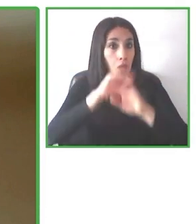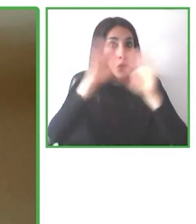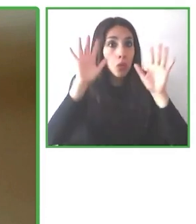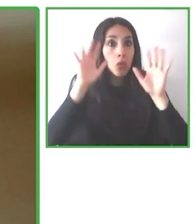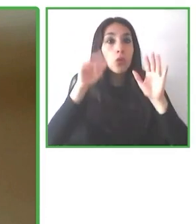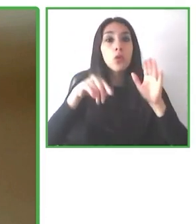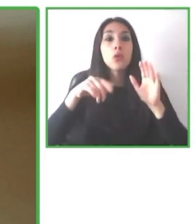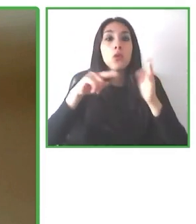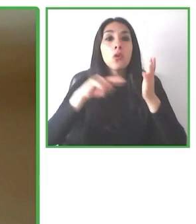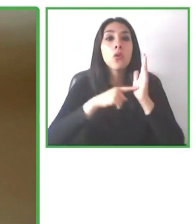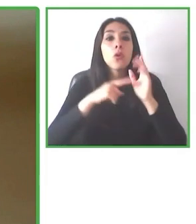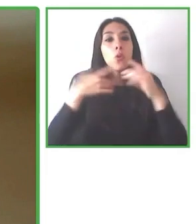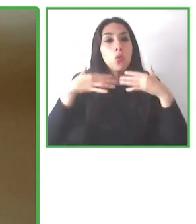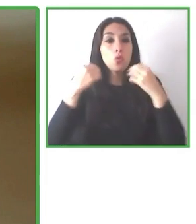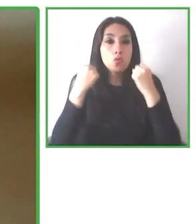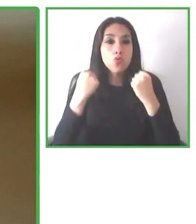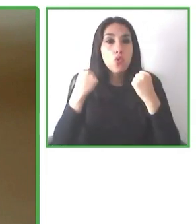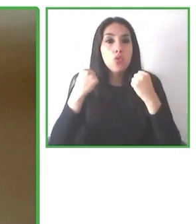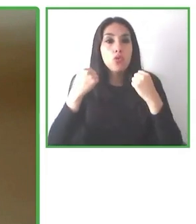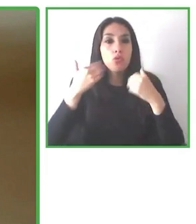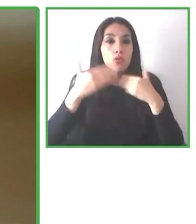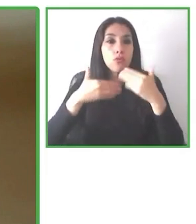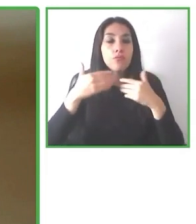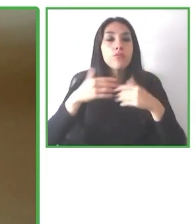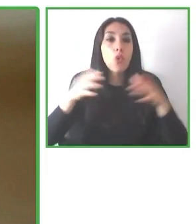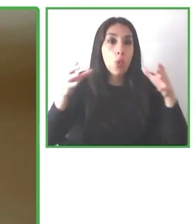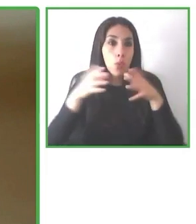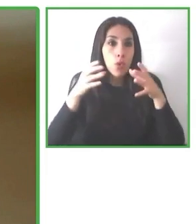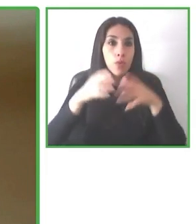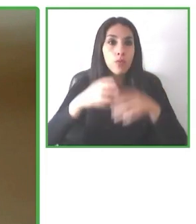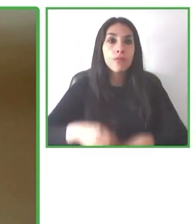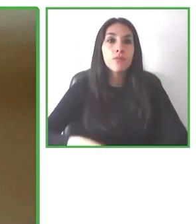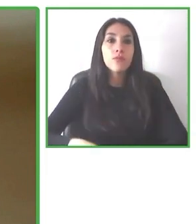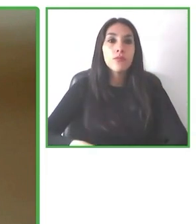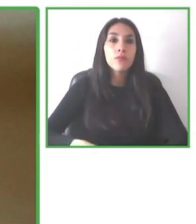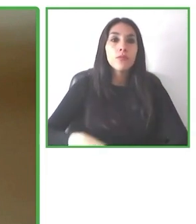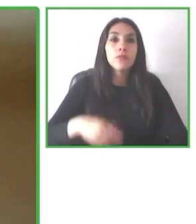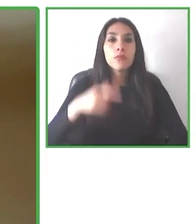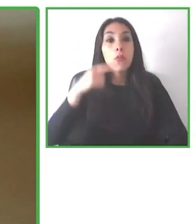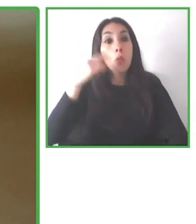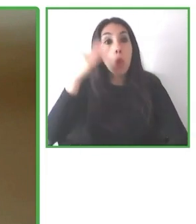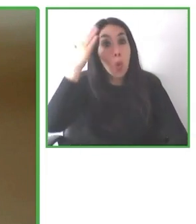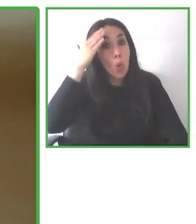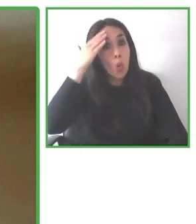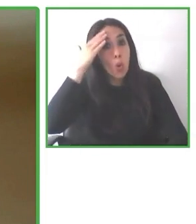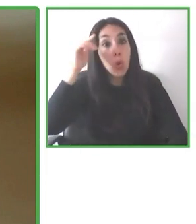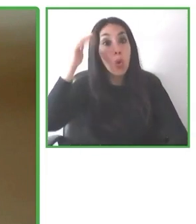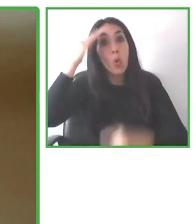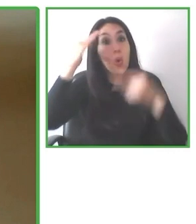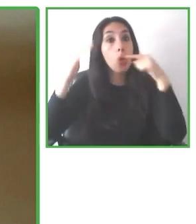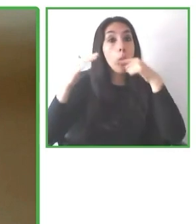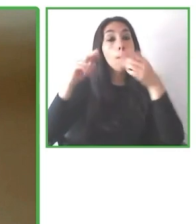Andrés Villagrán, es el máximo responsable de Wheel the World y es una institución